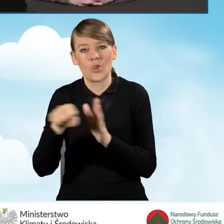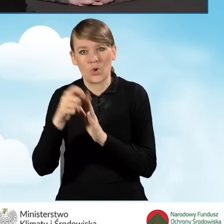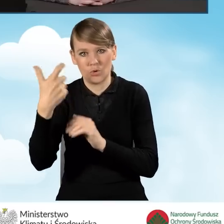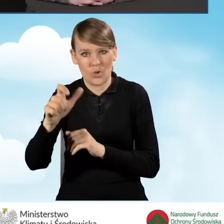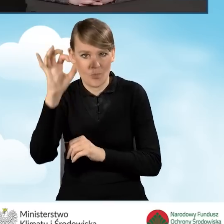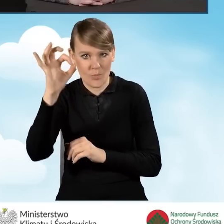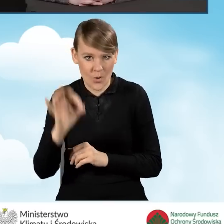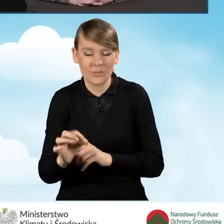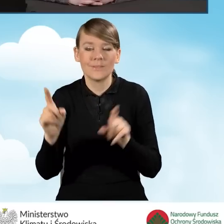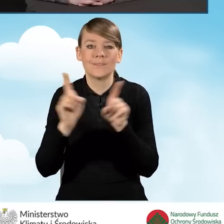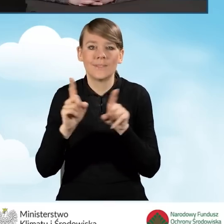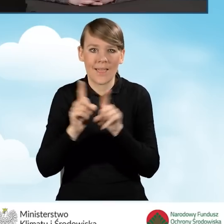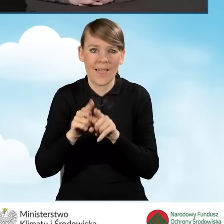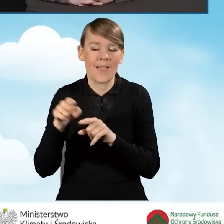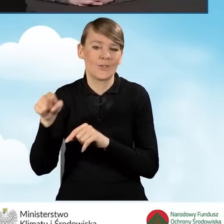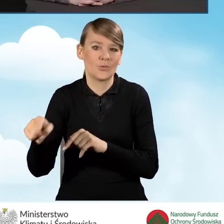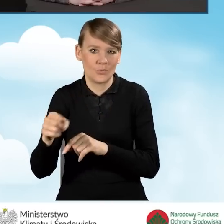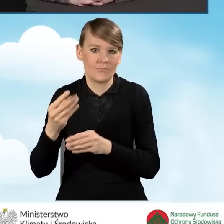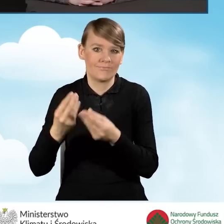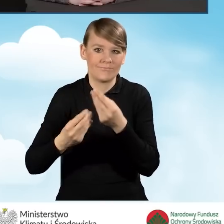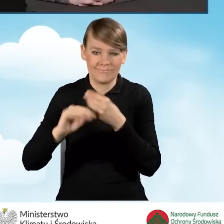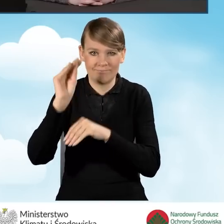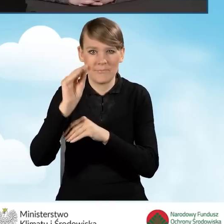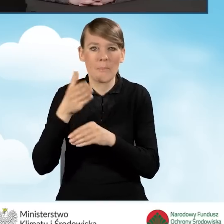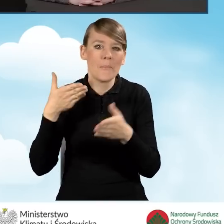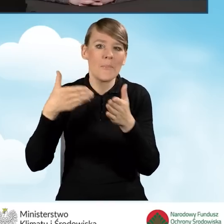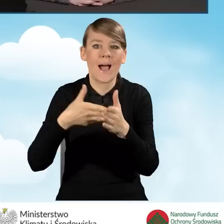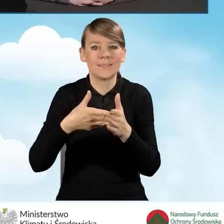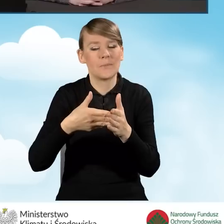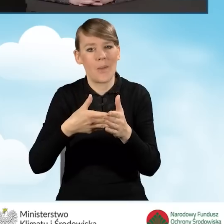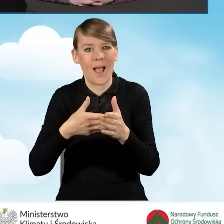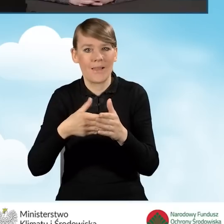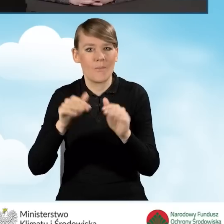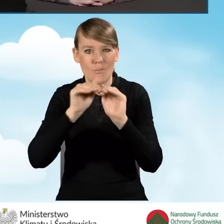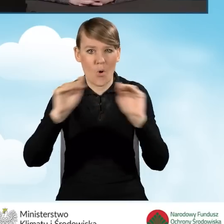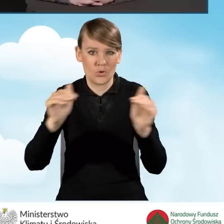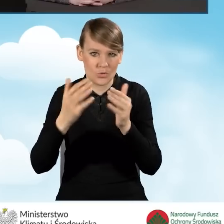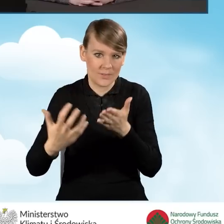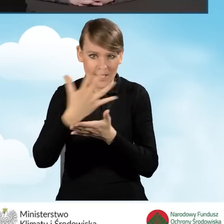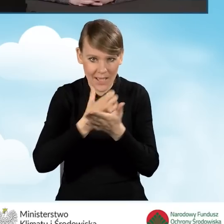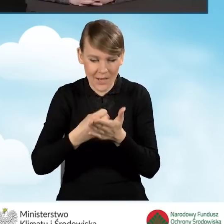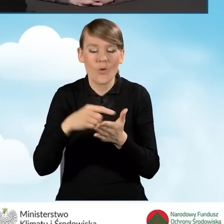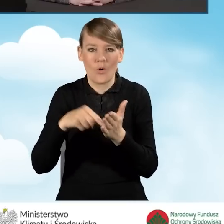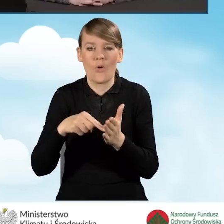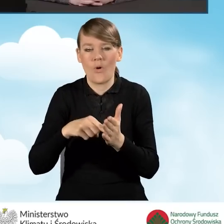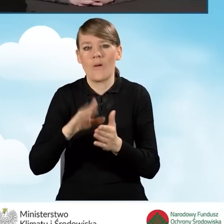Wzrosły też maksymalne poziomy dochodów, które uprawniają do korzystania z dofinansowania,